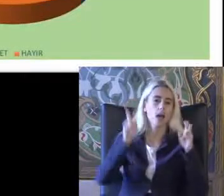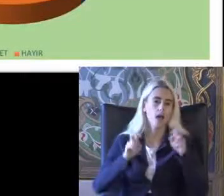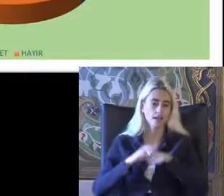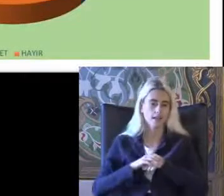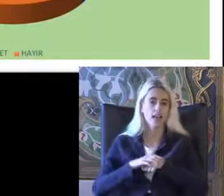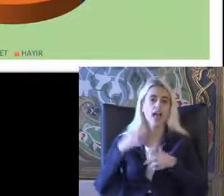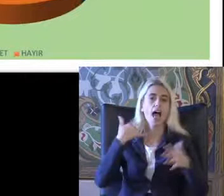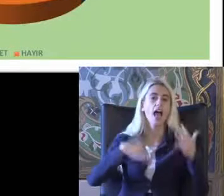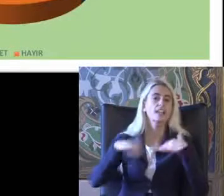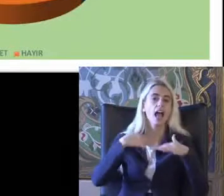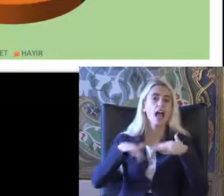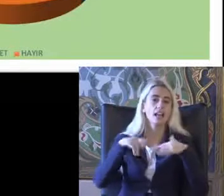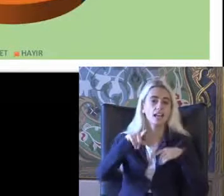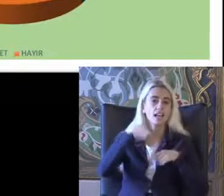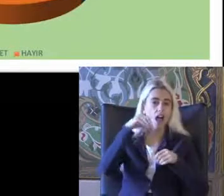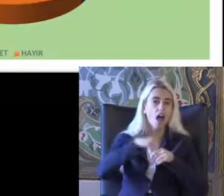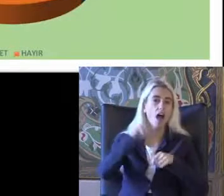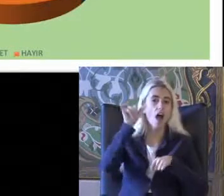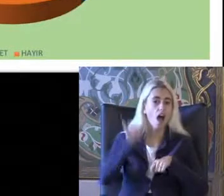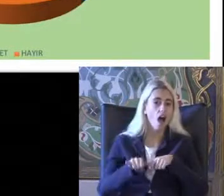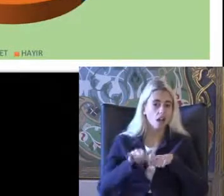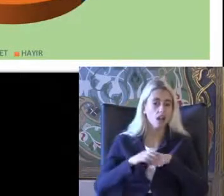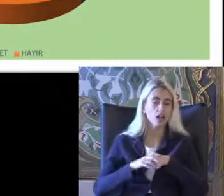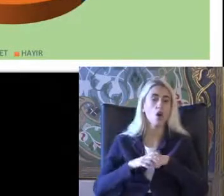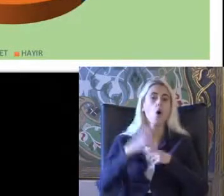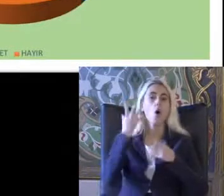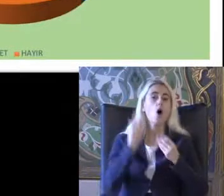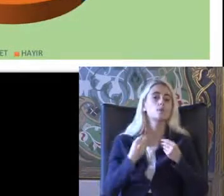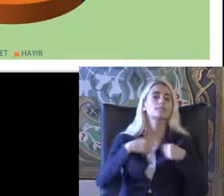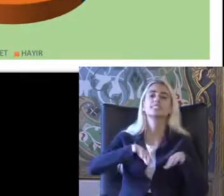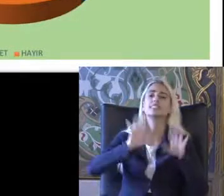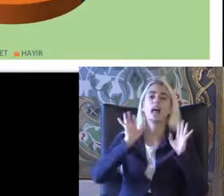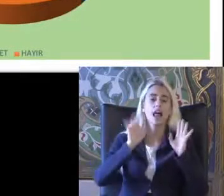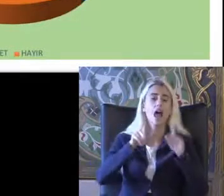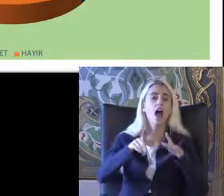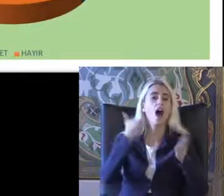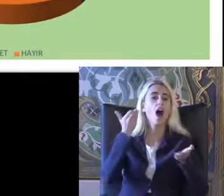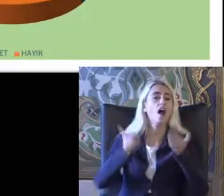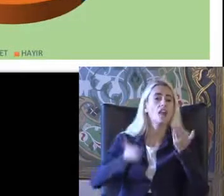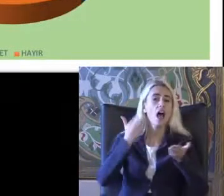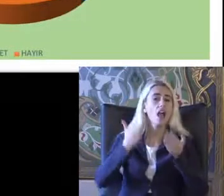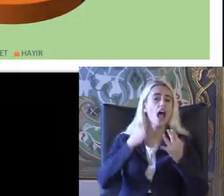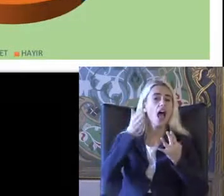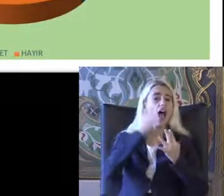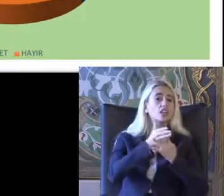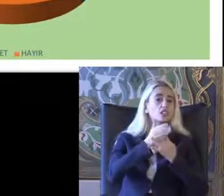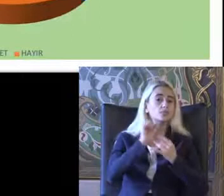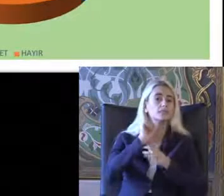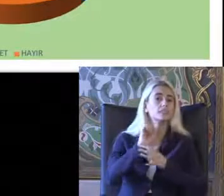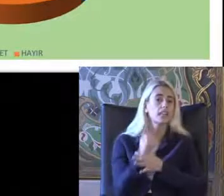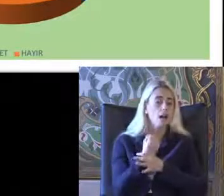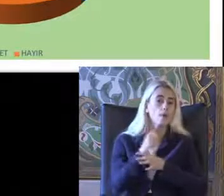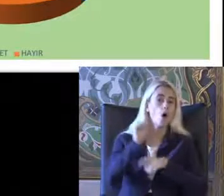Engellilikte engelli hakları olması değil adalete erişimi Sağlanması önemli Demişti